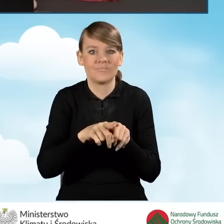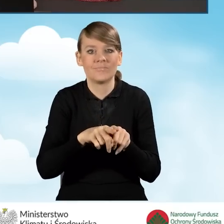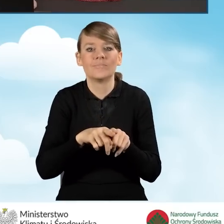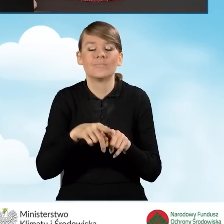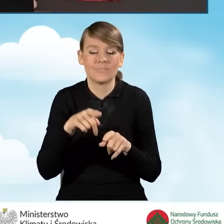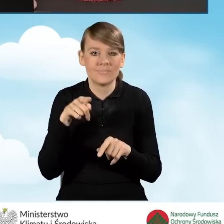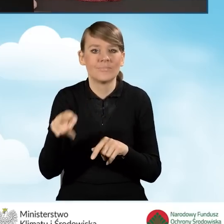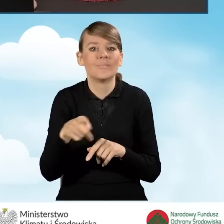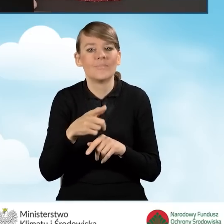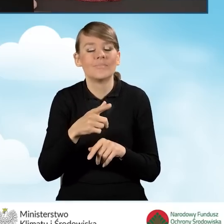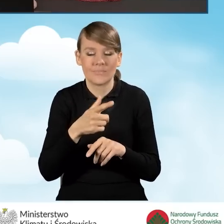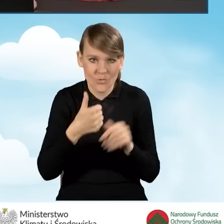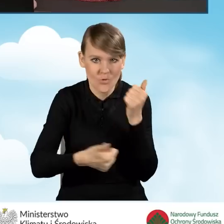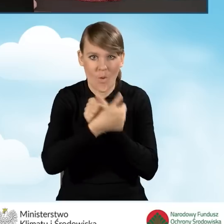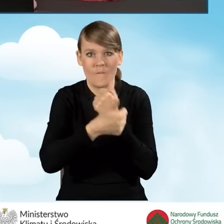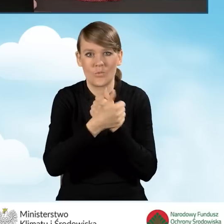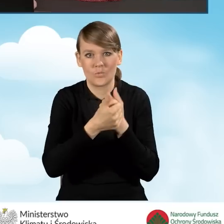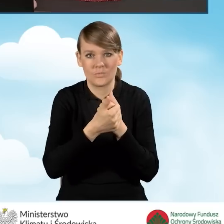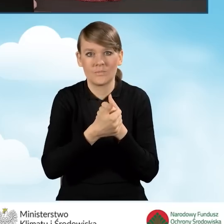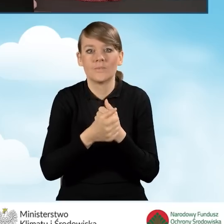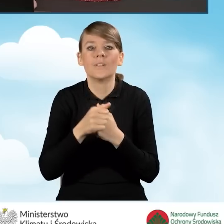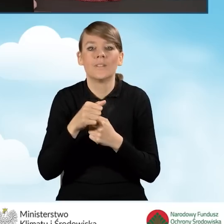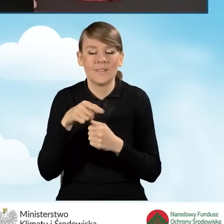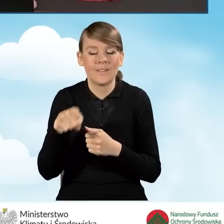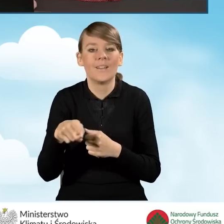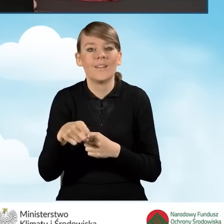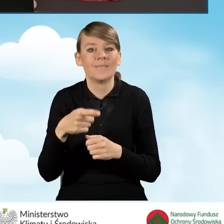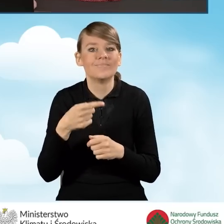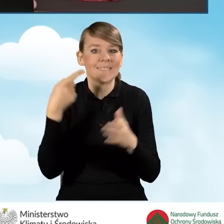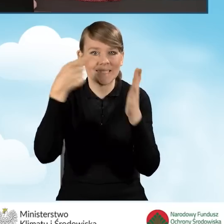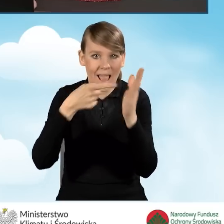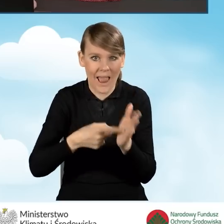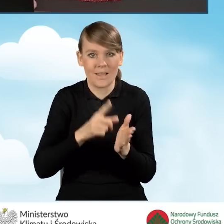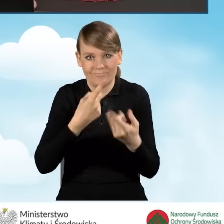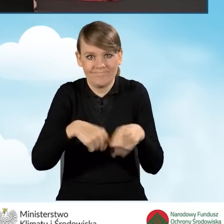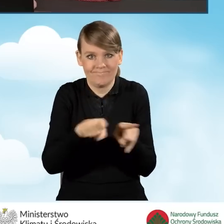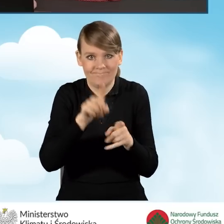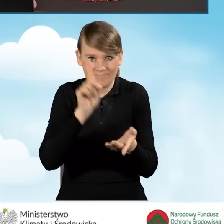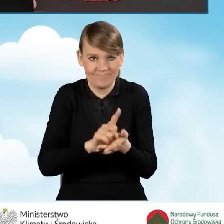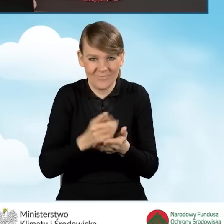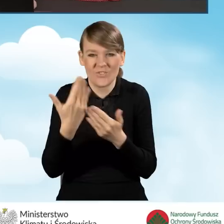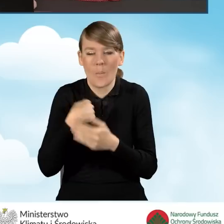potwierdzający osiągnięcie wspomnianych przeze mnie wcześniej wskaźników związanych